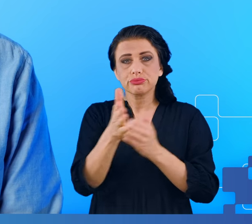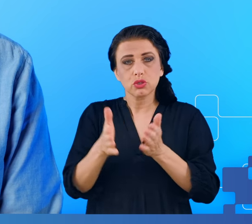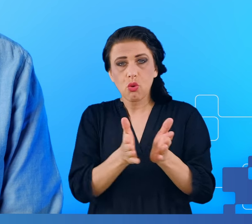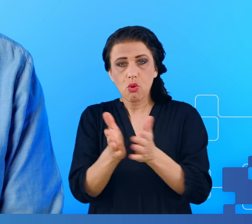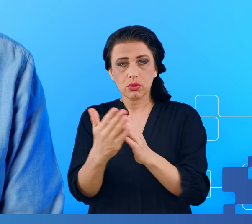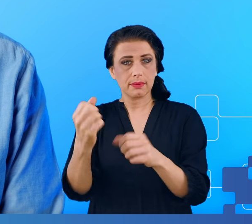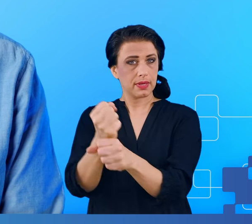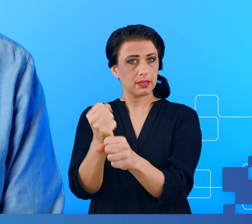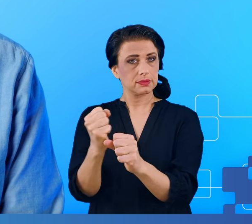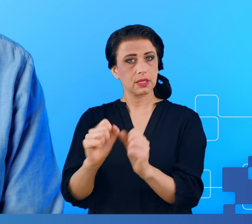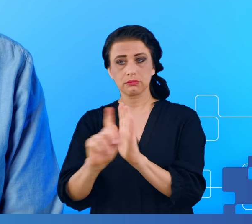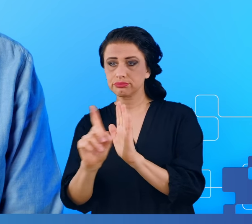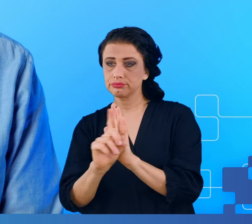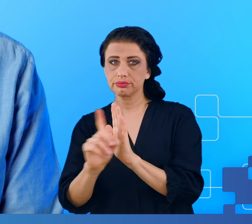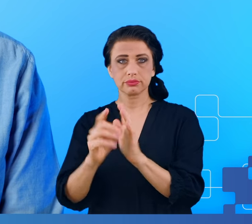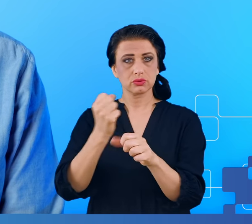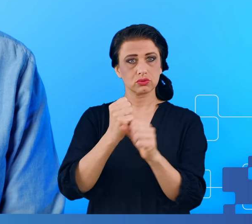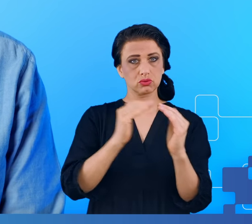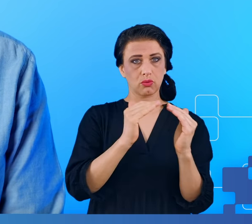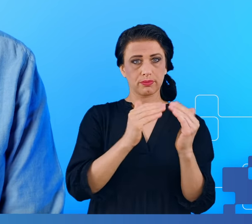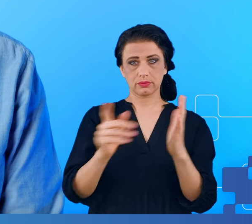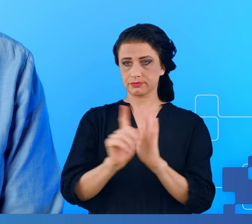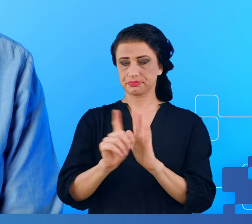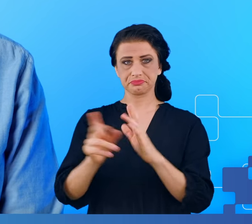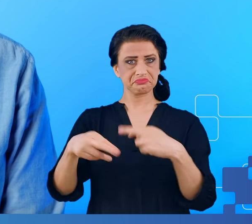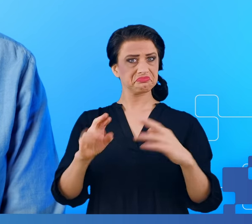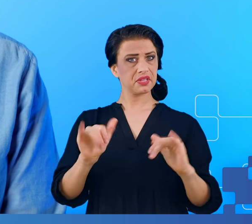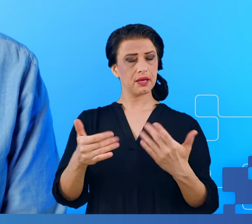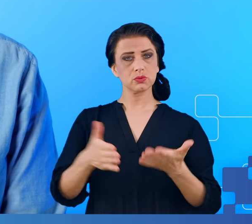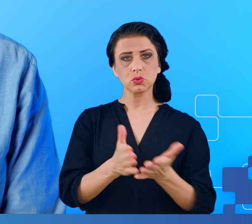do pracy, którą przebywamy codziennie od lat, zawsze w taki sam sposób,